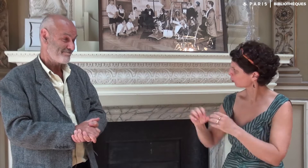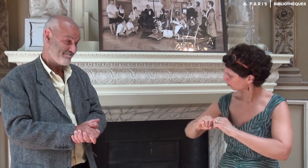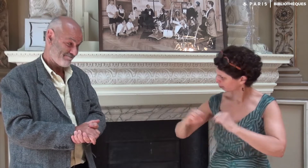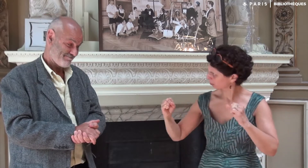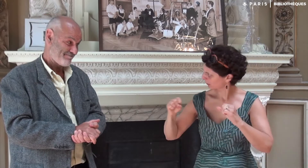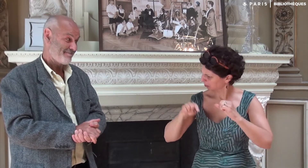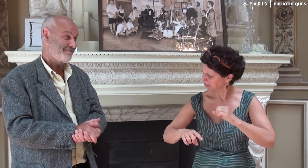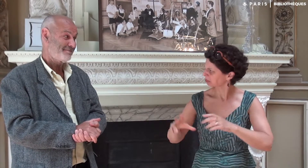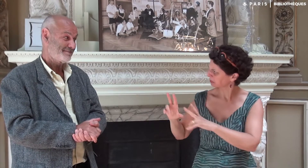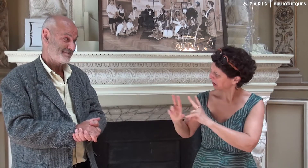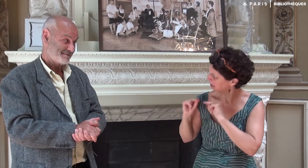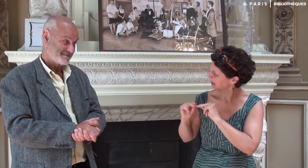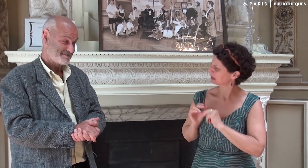Tu peux nous l’expliquer ?